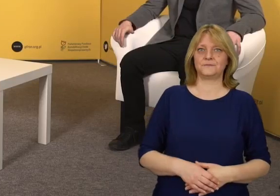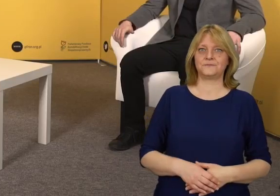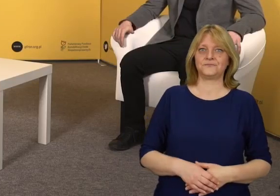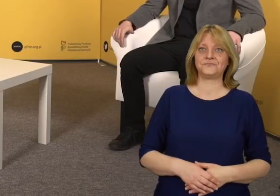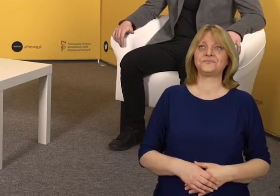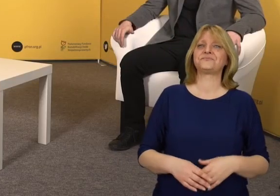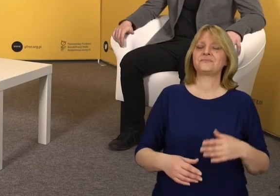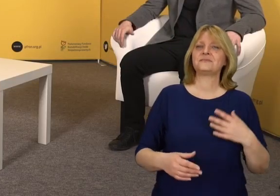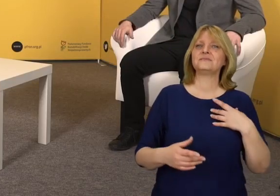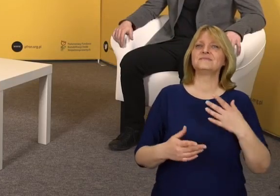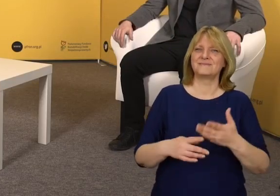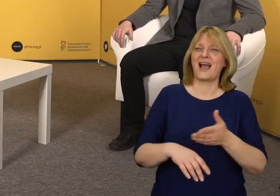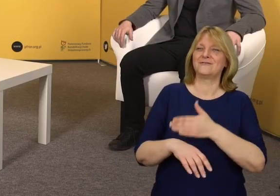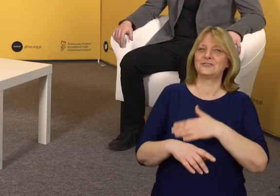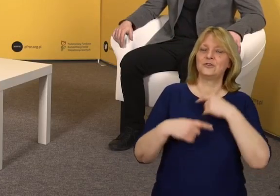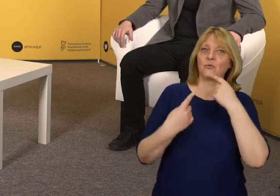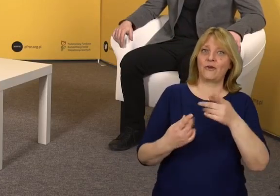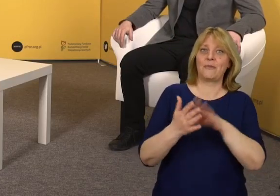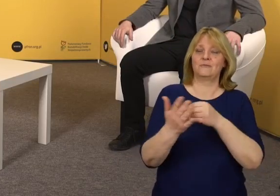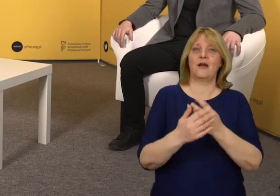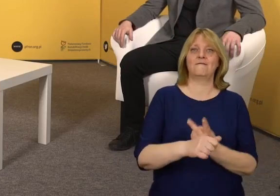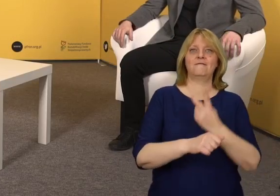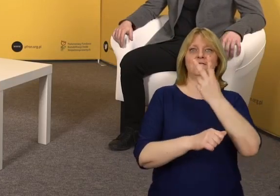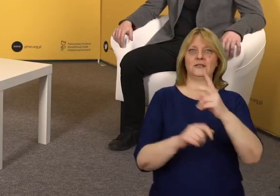Nawiązując do wcześniejszej wypowiedzi, na przykład samo wejście.